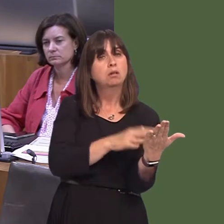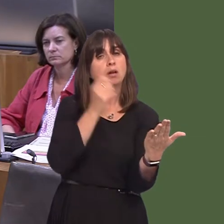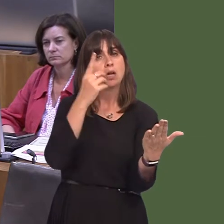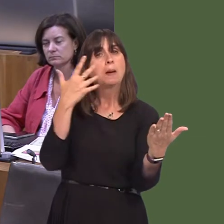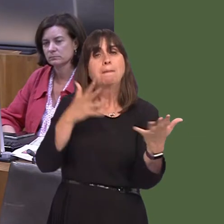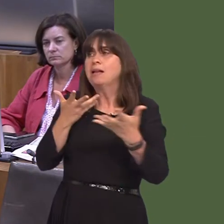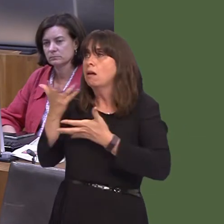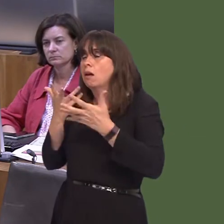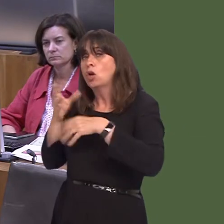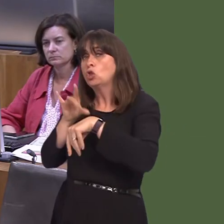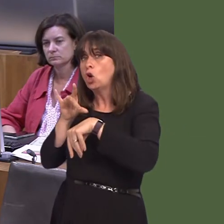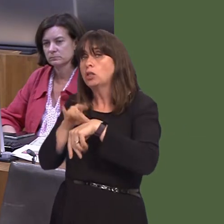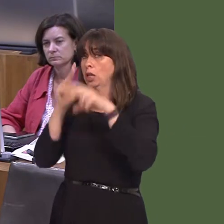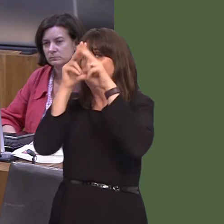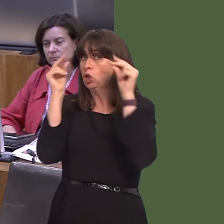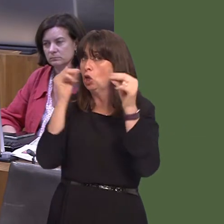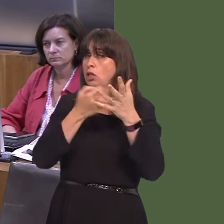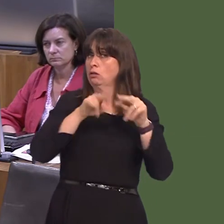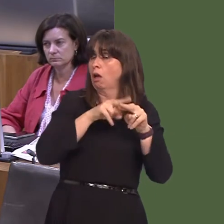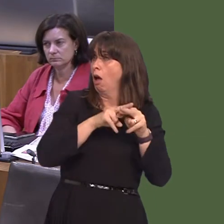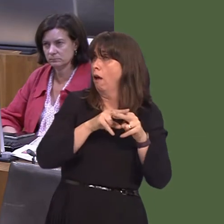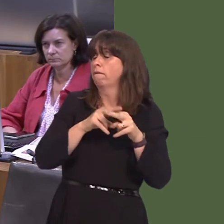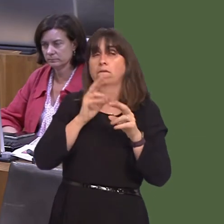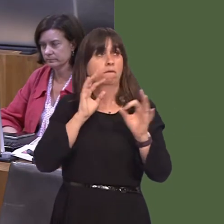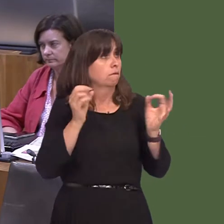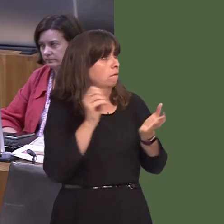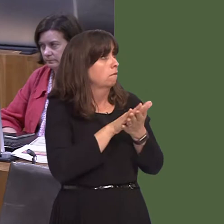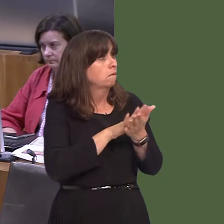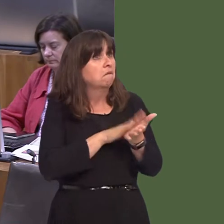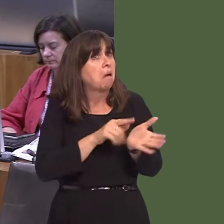cleifion hefyd a'u partneriaid nhw. So, nid rhywbeth gwleidyddol yw hwn. Nid yw'n rhywbeth